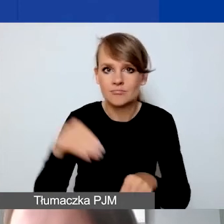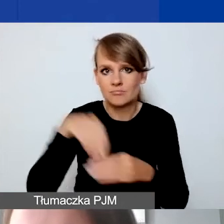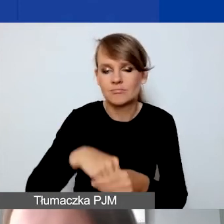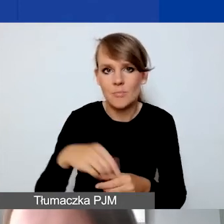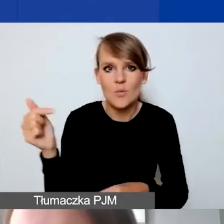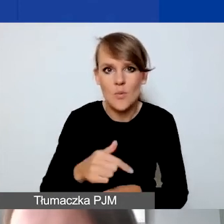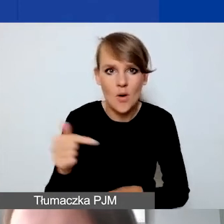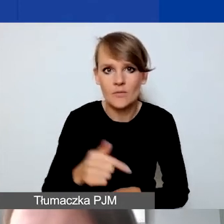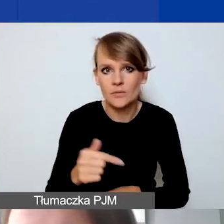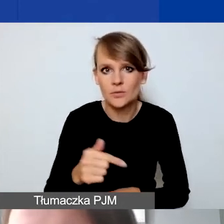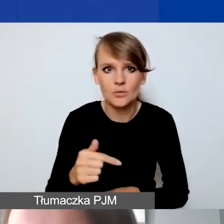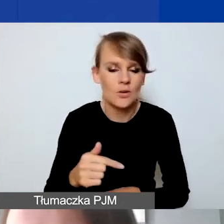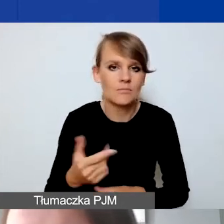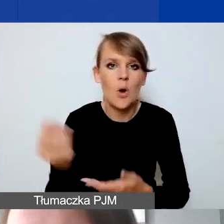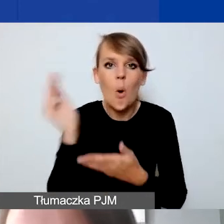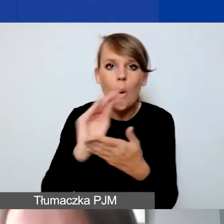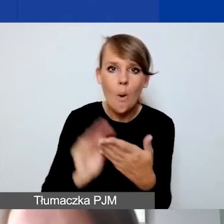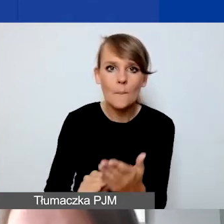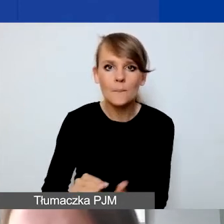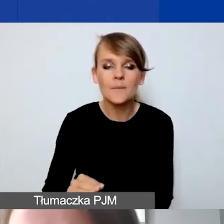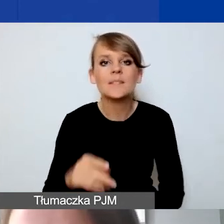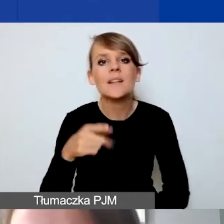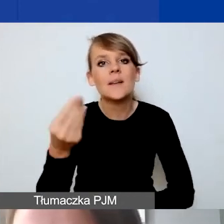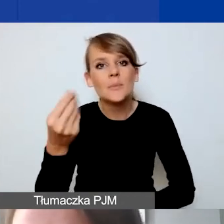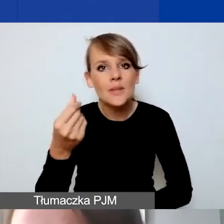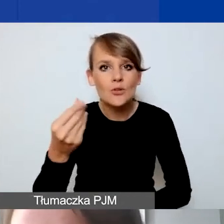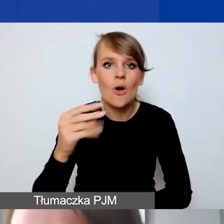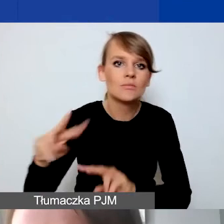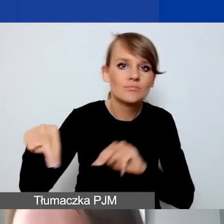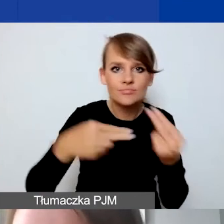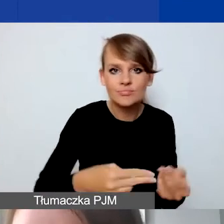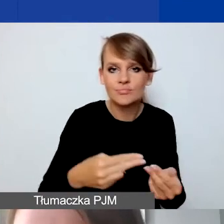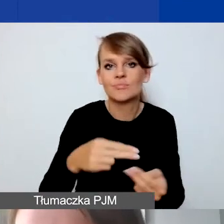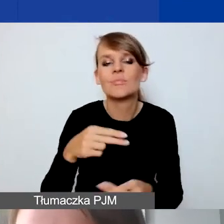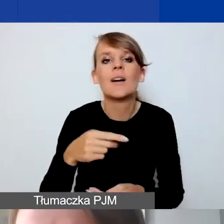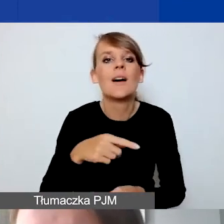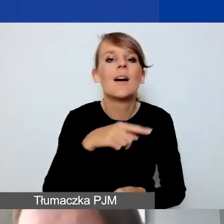opis przepływu środków pomiędzy państwem a partnerami.